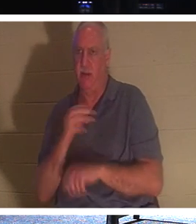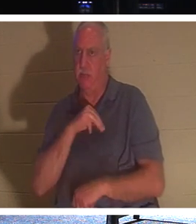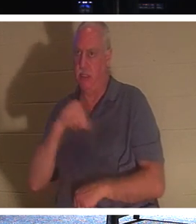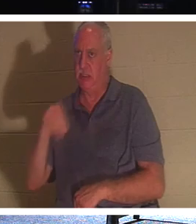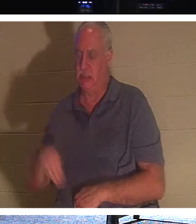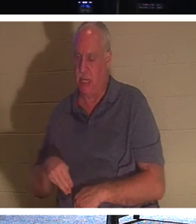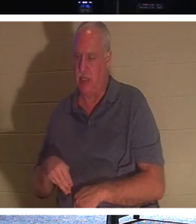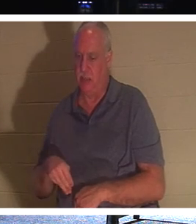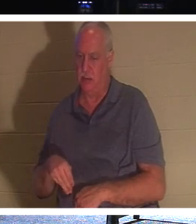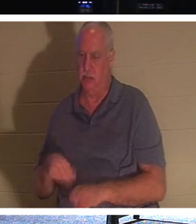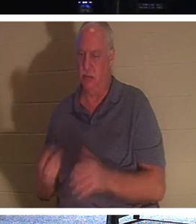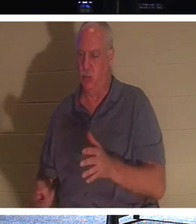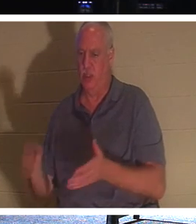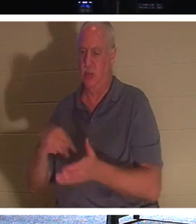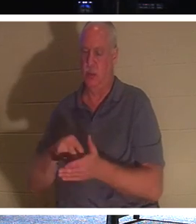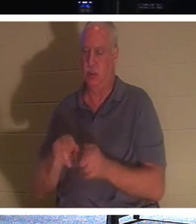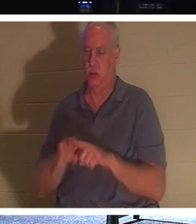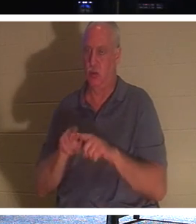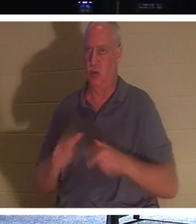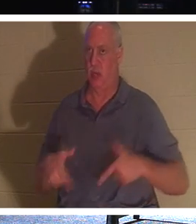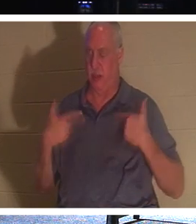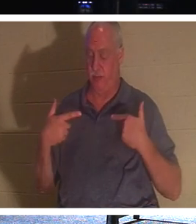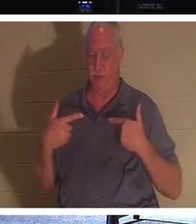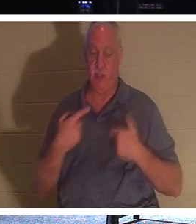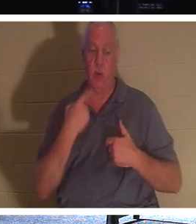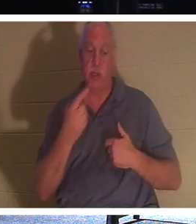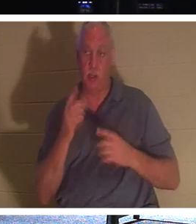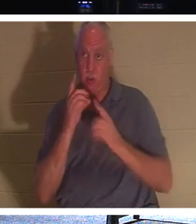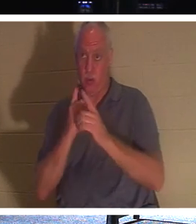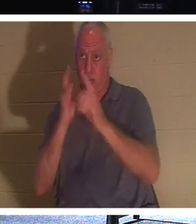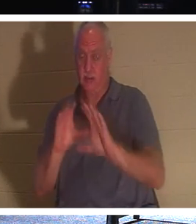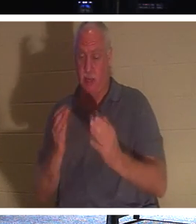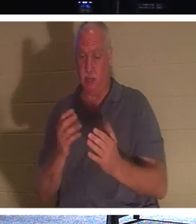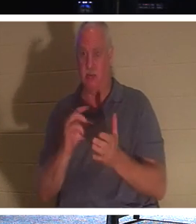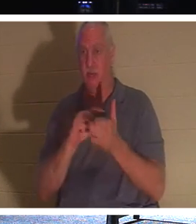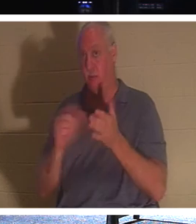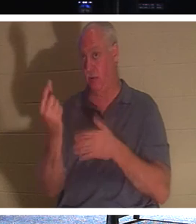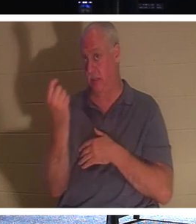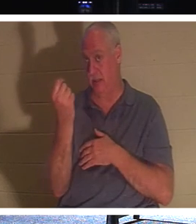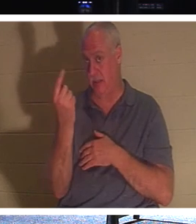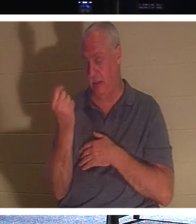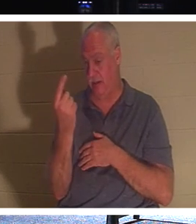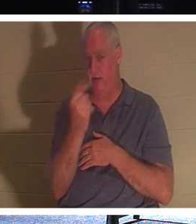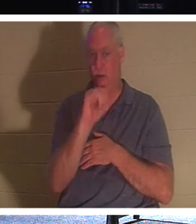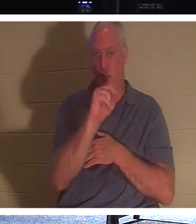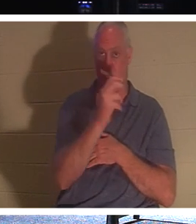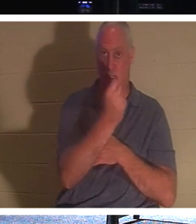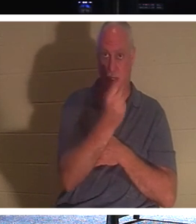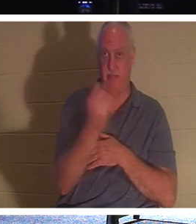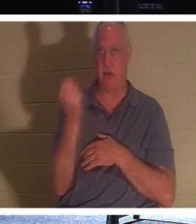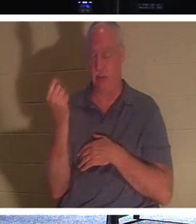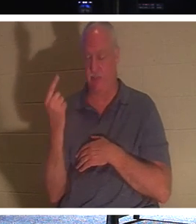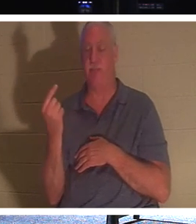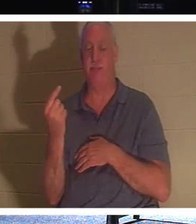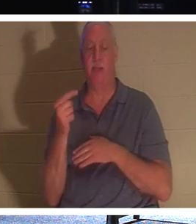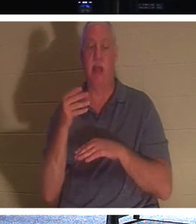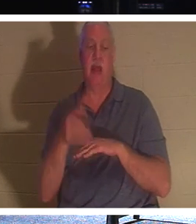und das Leben war. Als er also seinen Jüngern sagte, Vers 11 von Johannes 11: „Nachdem er dies gesagt hatte, sagte er zu